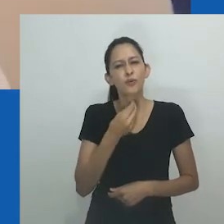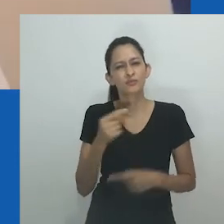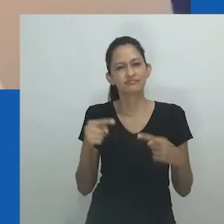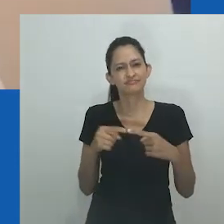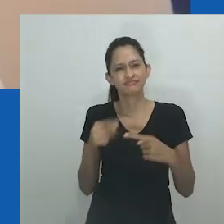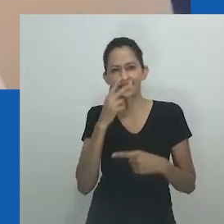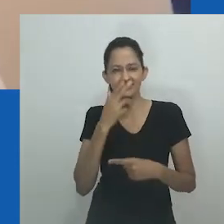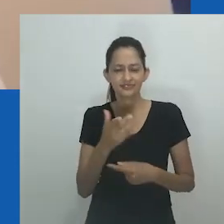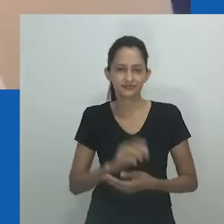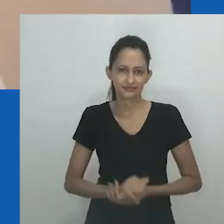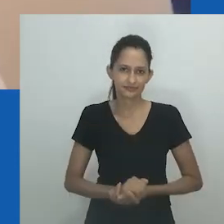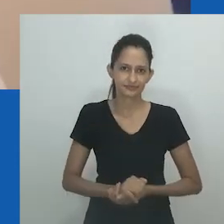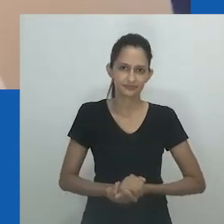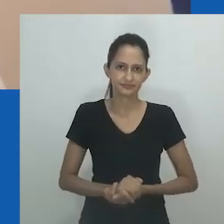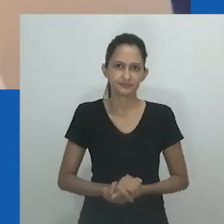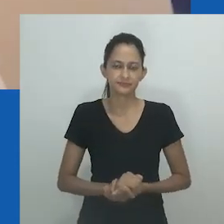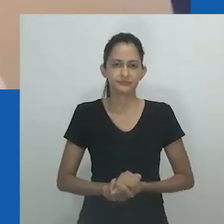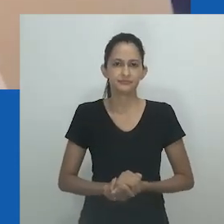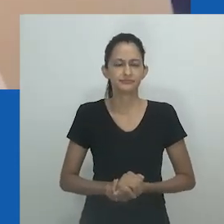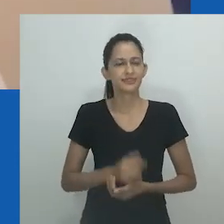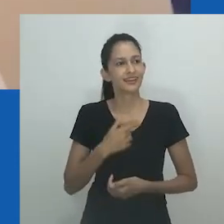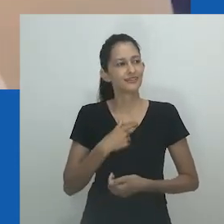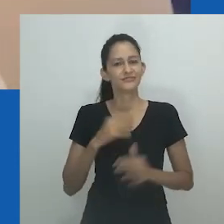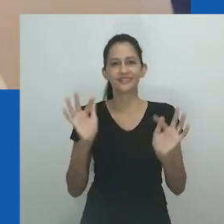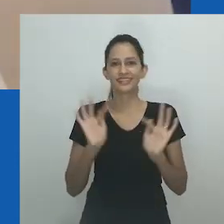elas diziam que eu me vestia de forma engraçada e que gosto de roupas masculinas”.